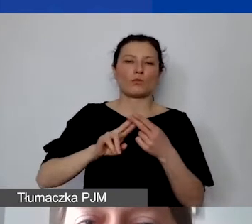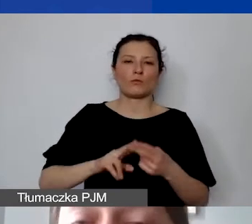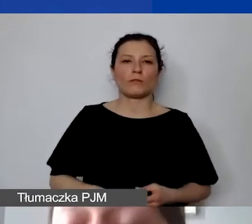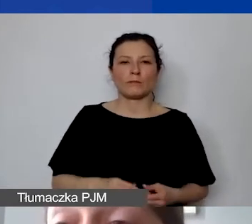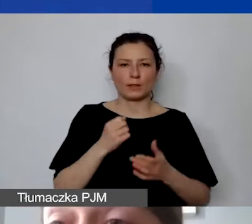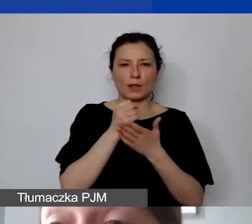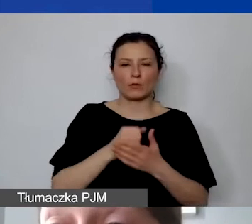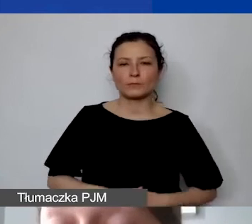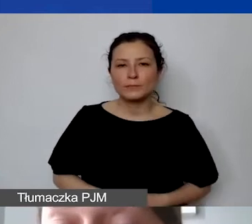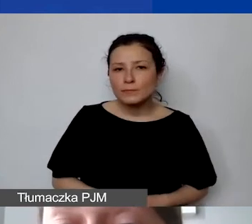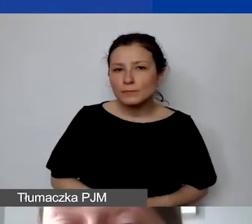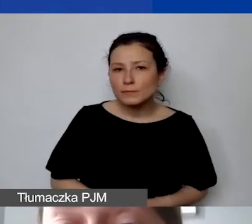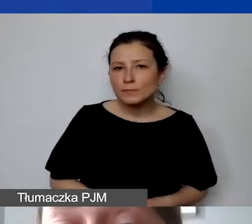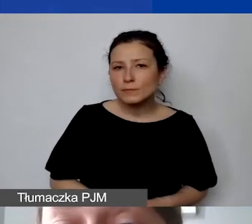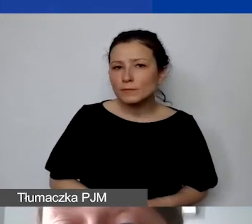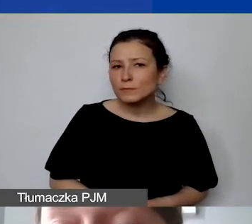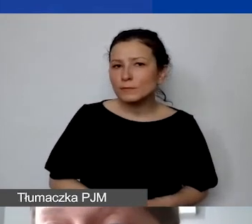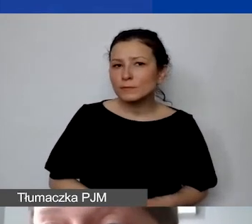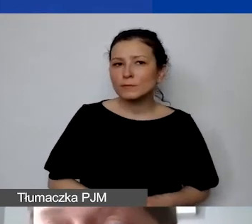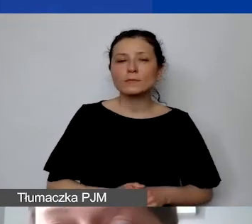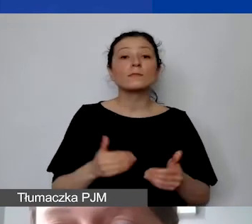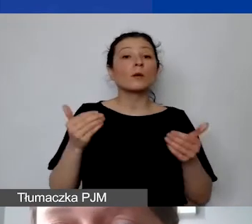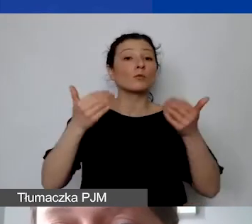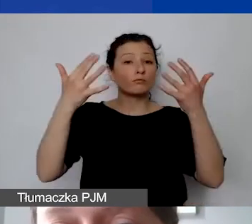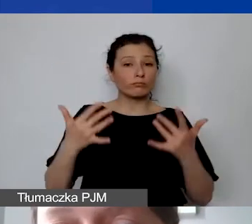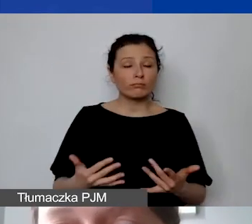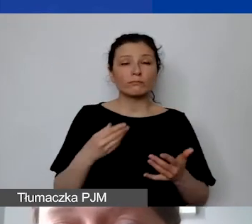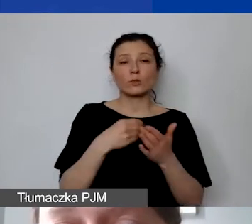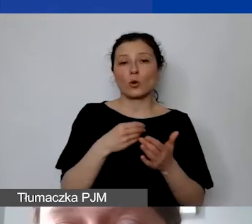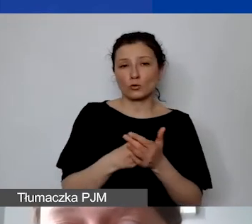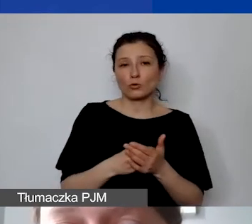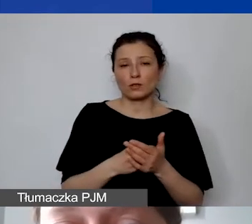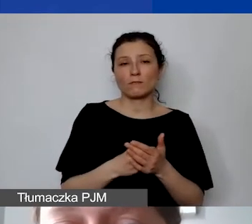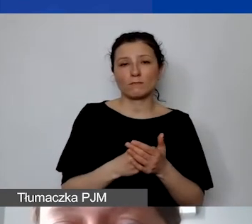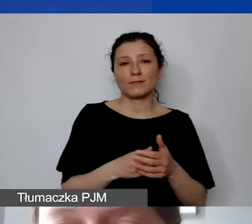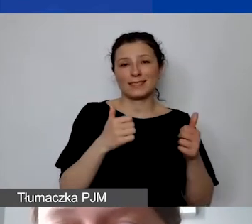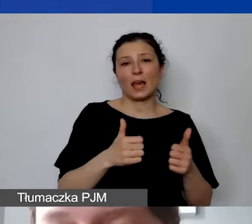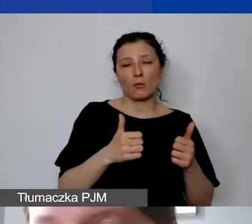Można także rozliczać koszty trwałe w ramach amortyzacji.